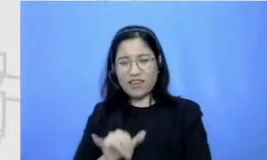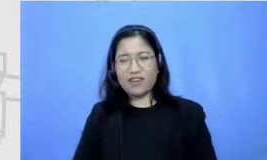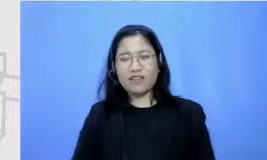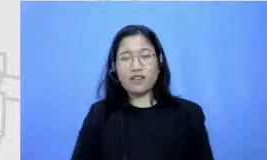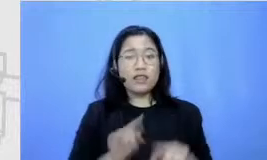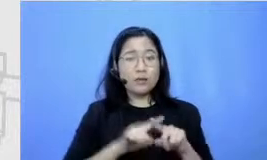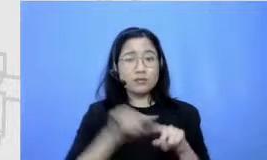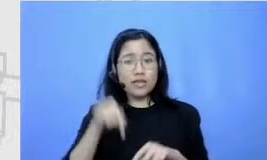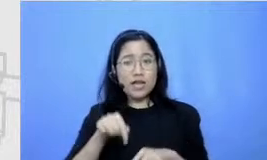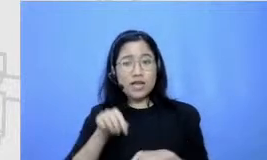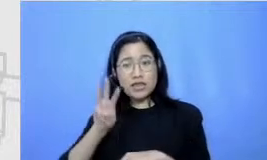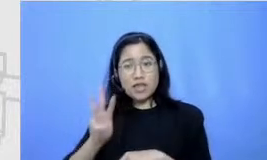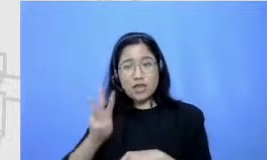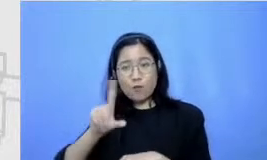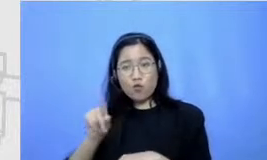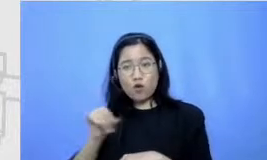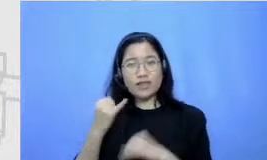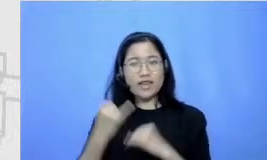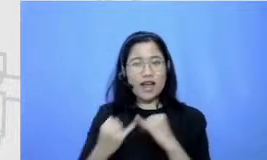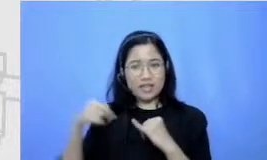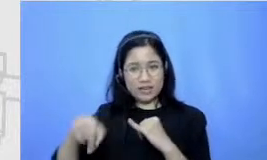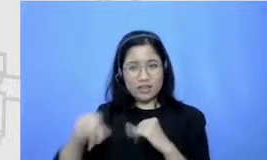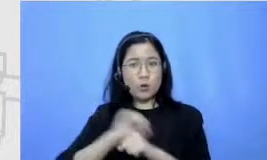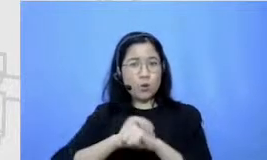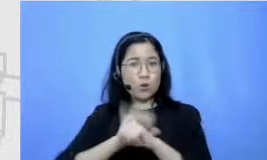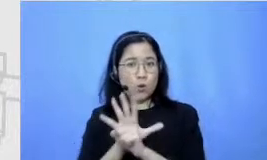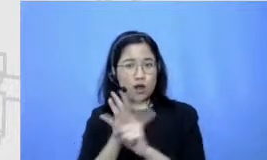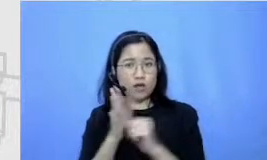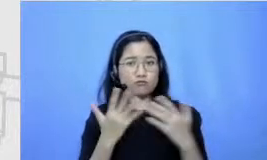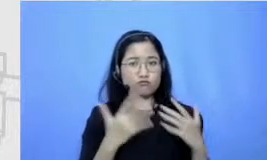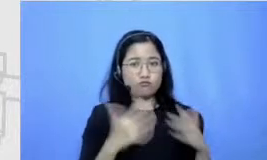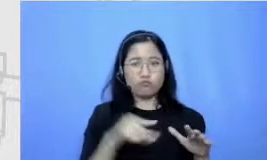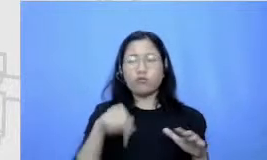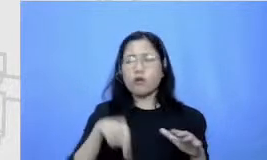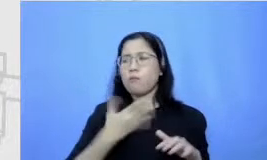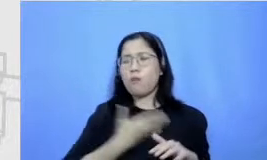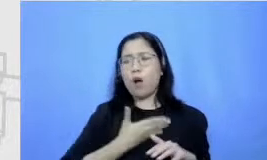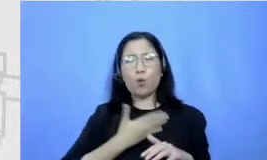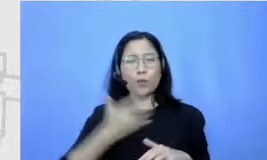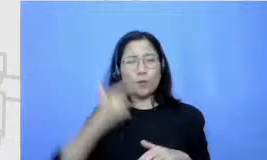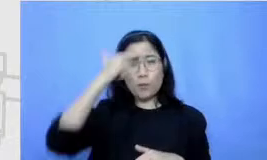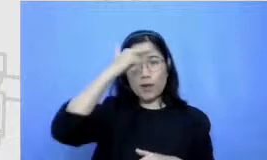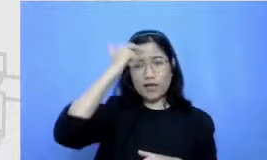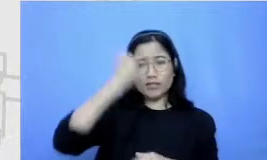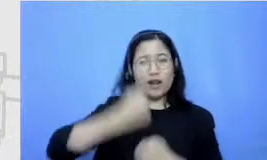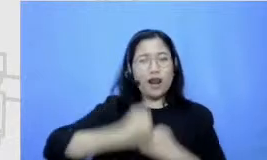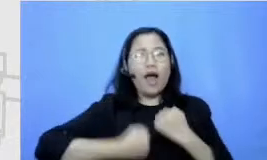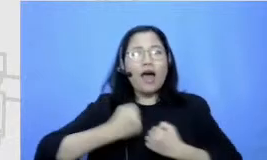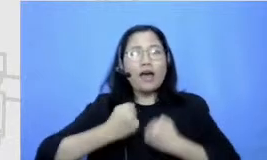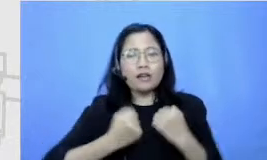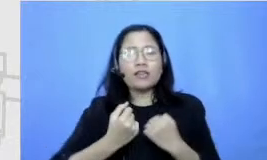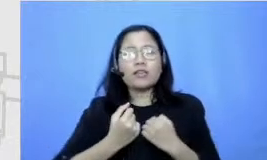setelah pandemi aku memutuskan untuk belajar lari yang bener jadi aku bela-belain setiap seminggu